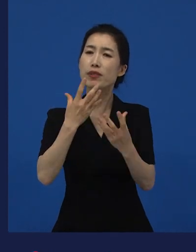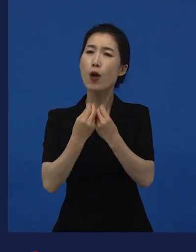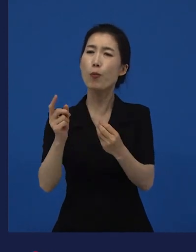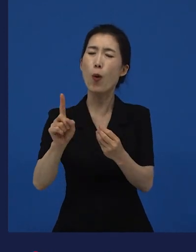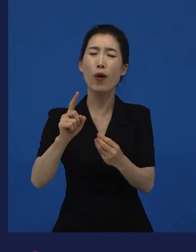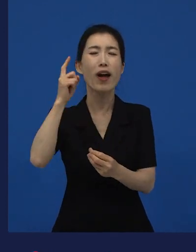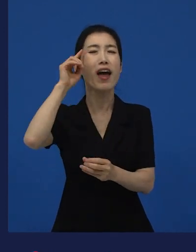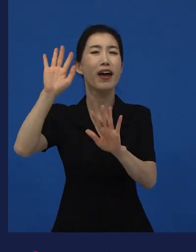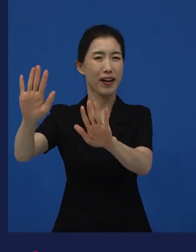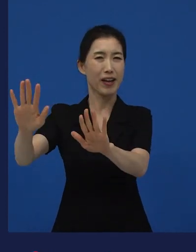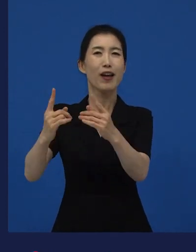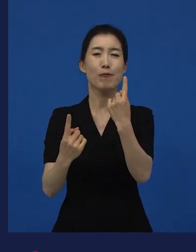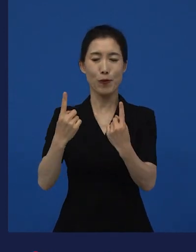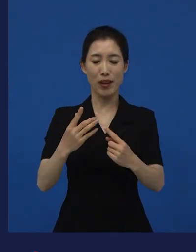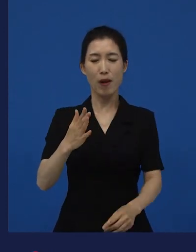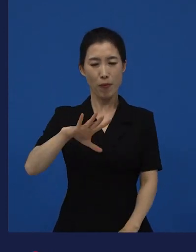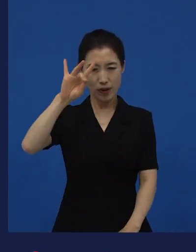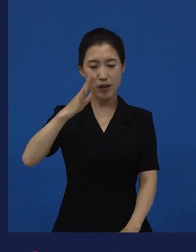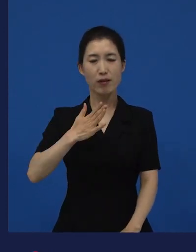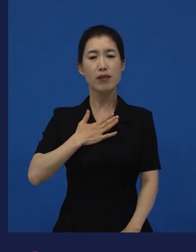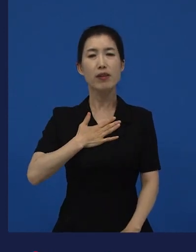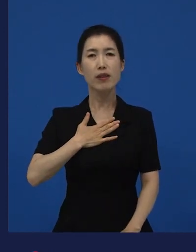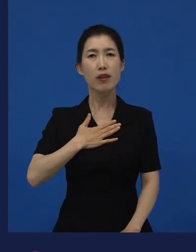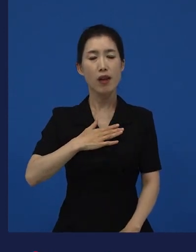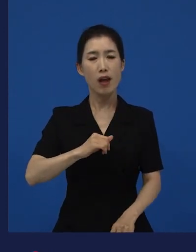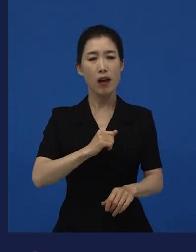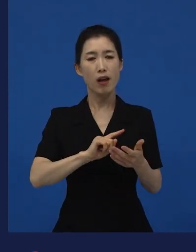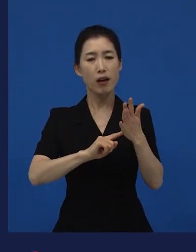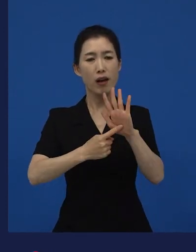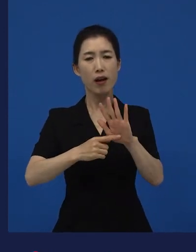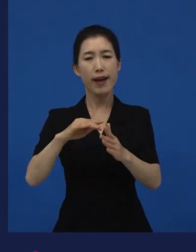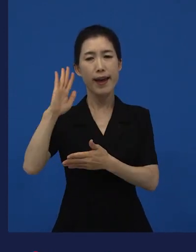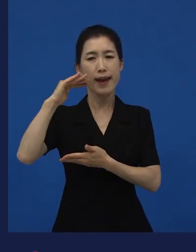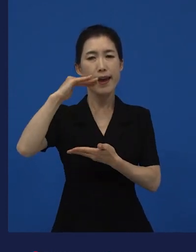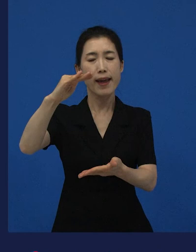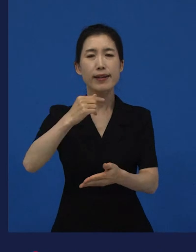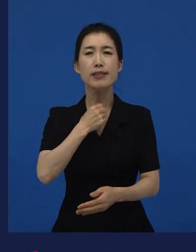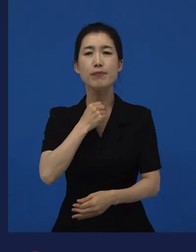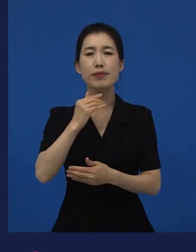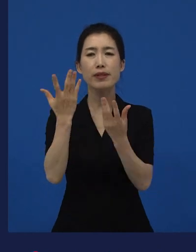내가 하고 싶은 이야기가 뭘까? 근데 그게 나도 좋고,